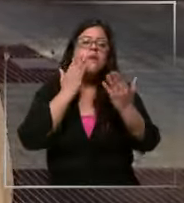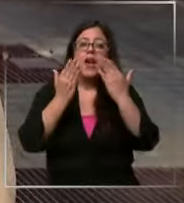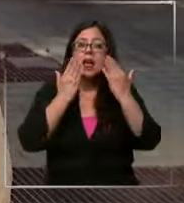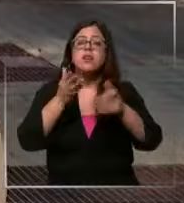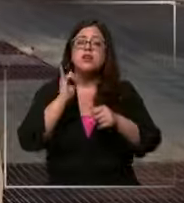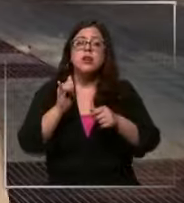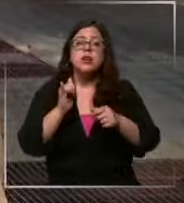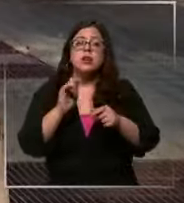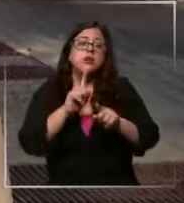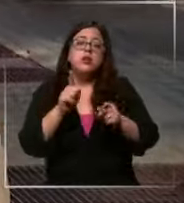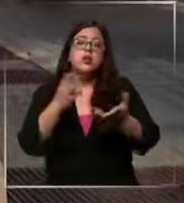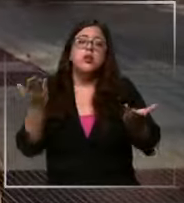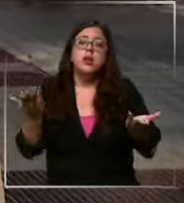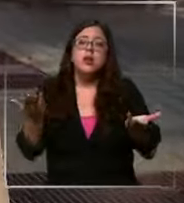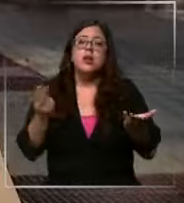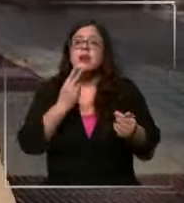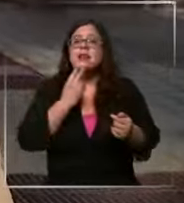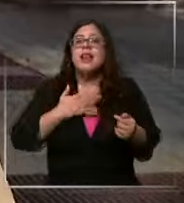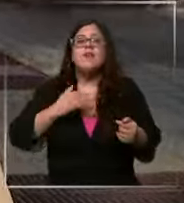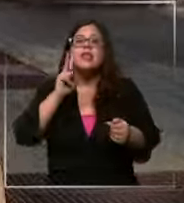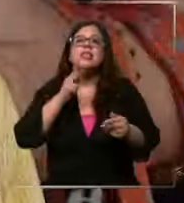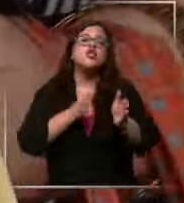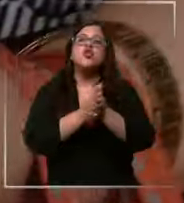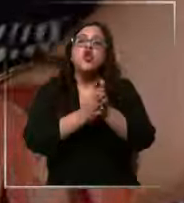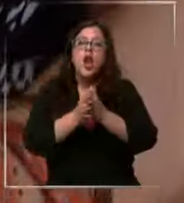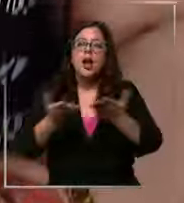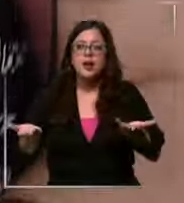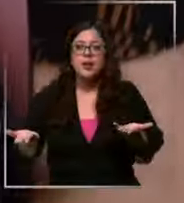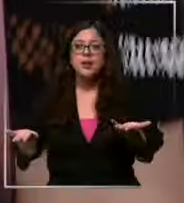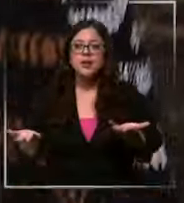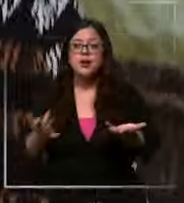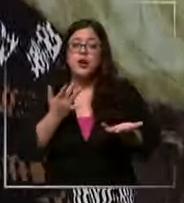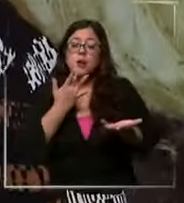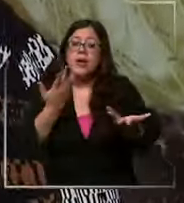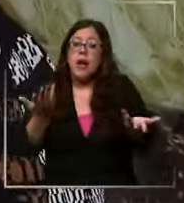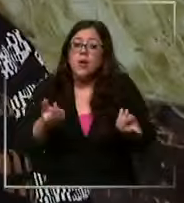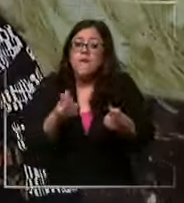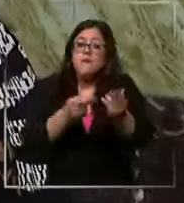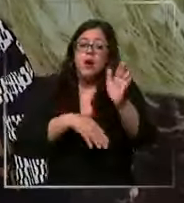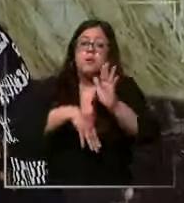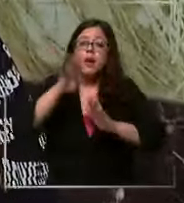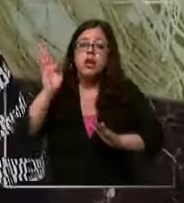no también Qué es la vida sin chocolate porque aunque suban los precios lo que nos ha quedado